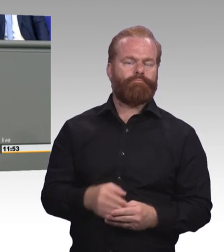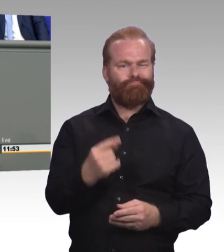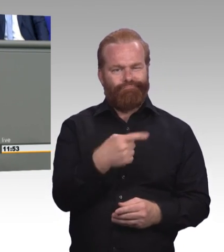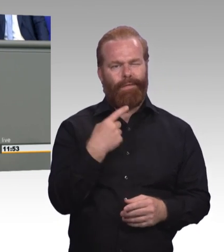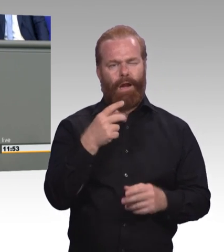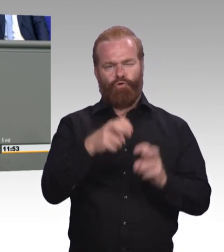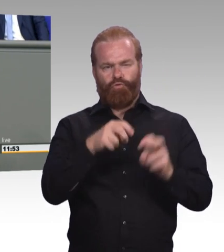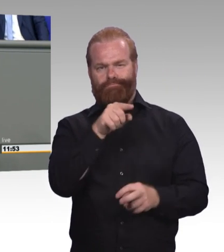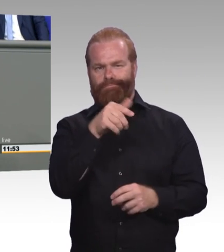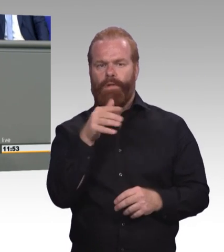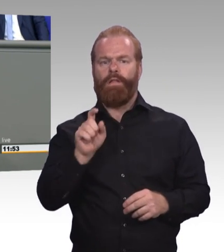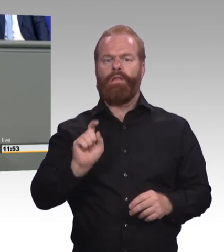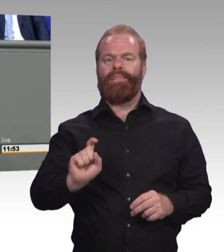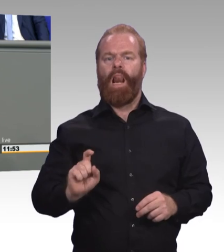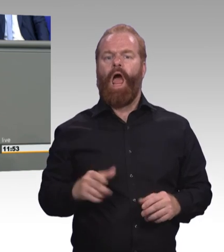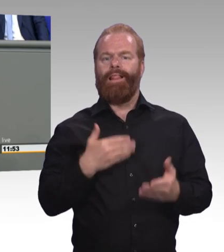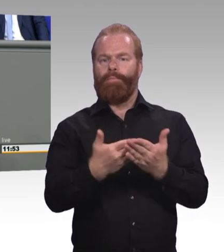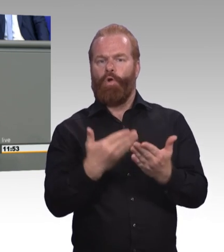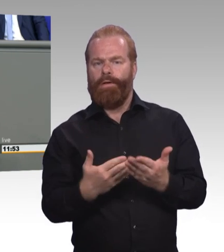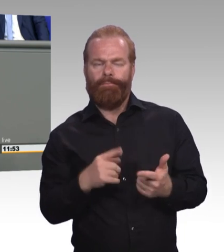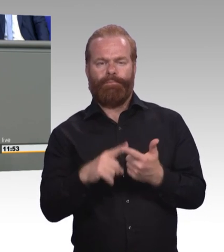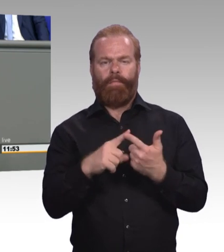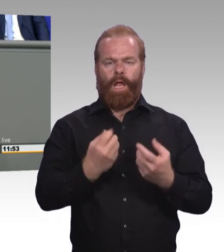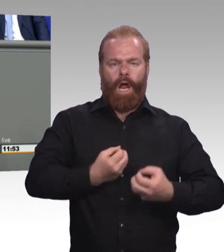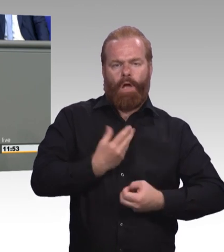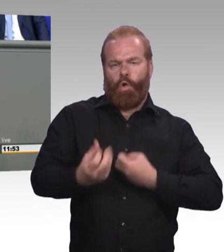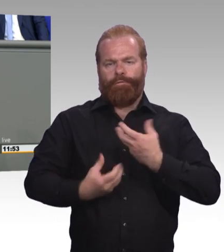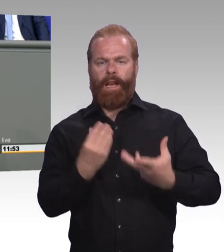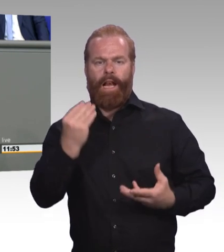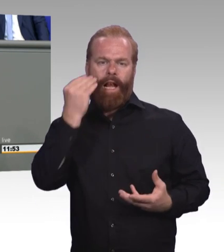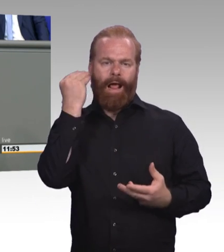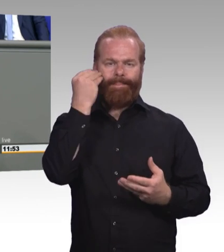Dafür müssen wir auch die Lehrkräfte und die Ausbilder in den Betrieben besser auf neue Aufgaben vorbereiten.